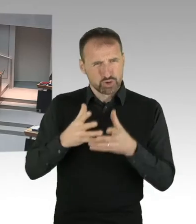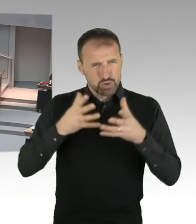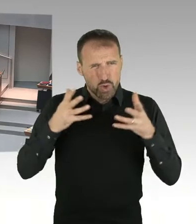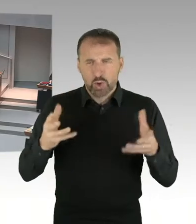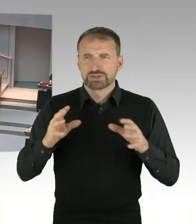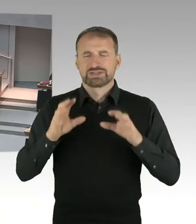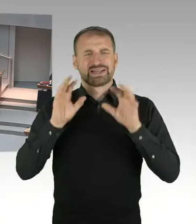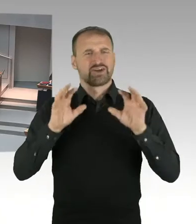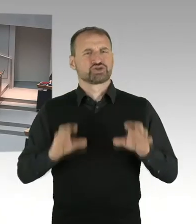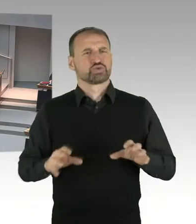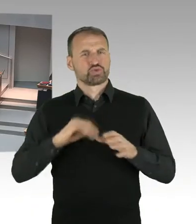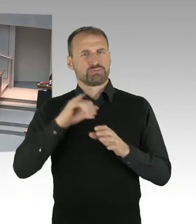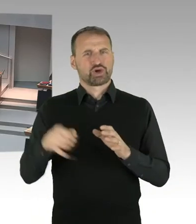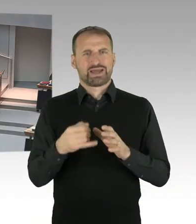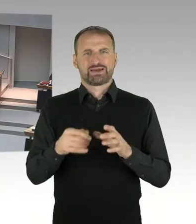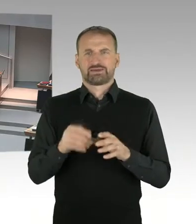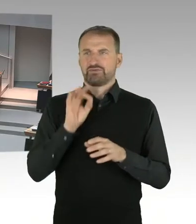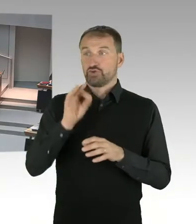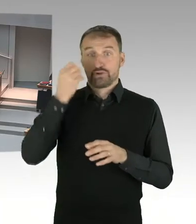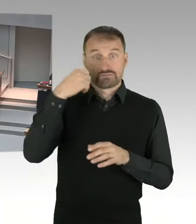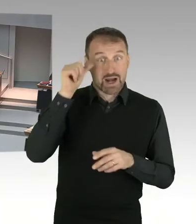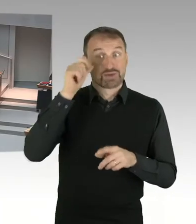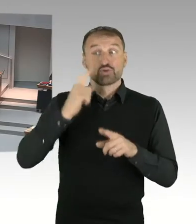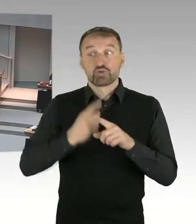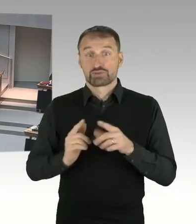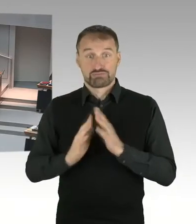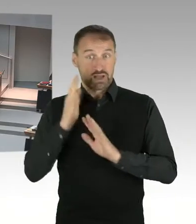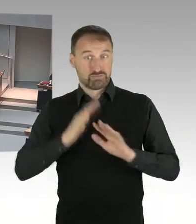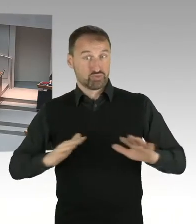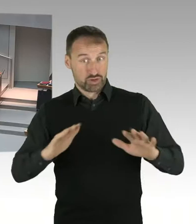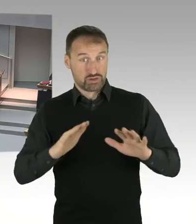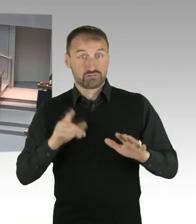sodass eben doch die zwei Jahre erreicht werden? Denn es geht ja um eine erhebliche Millionensumme,